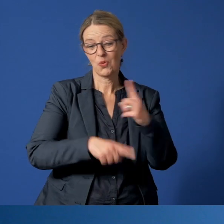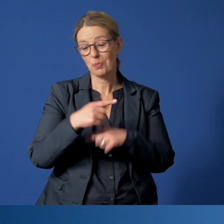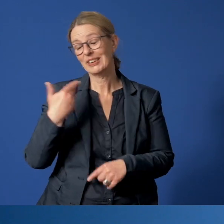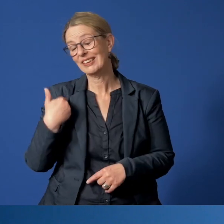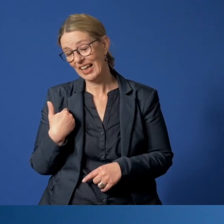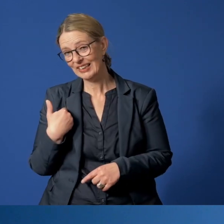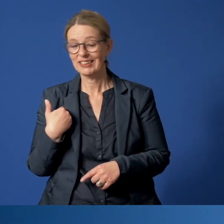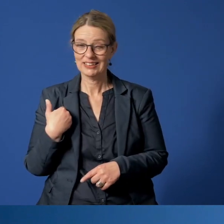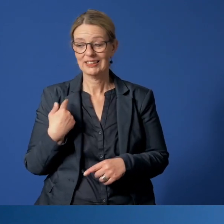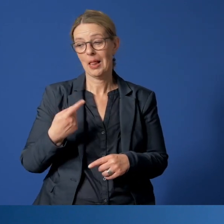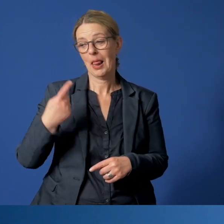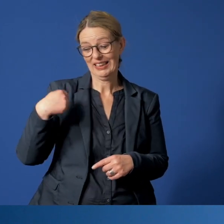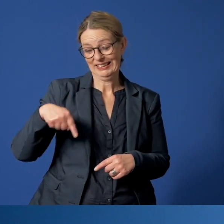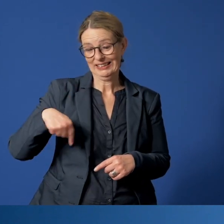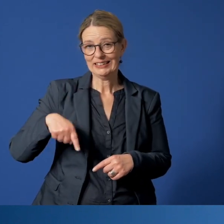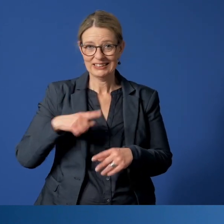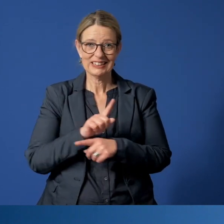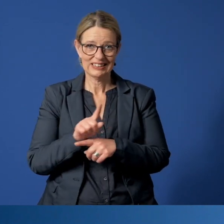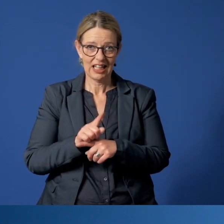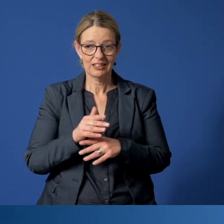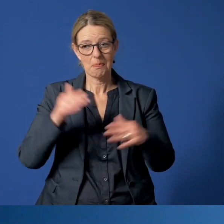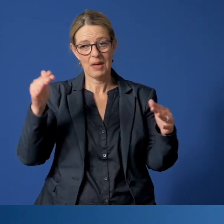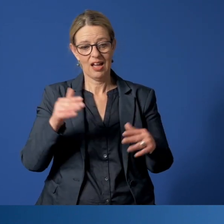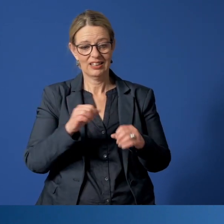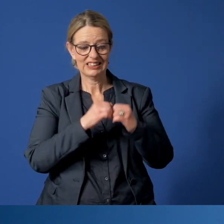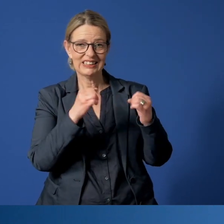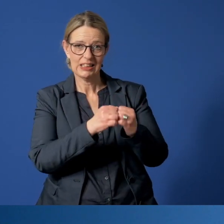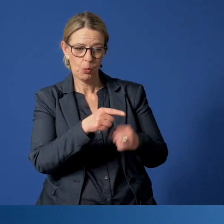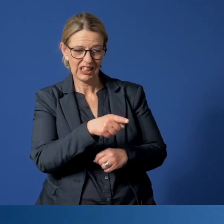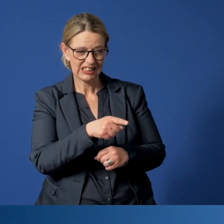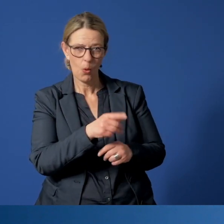dass uns gerade in der jetztigen Zeit mehr besorgniserregende Situationen geschildert werden.